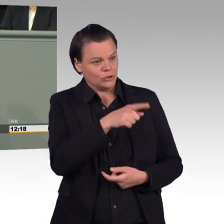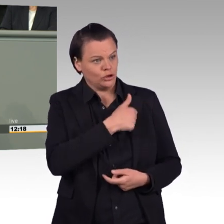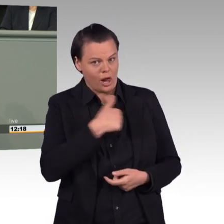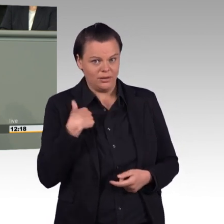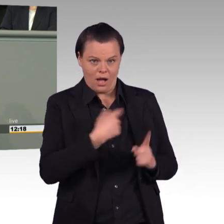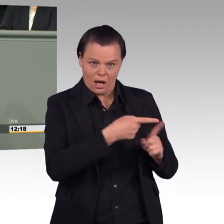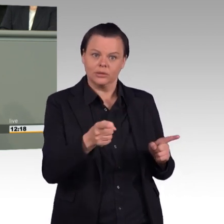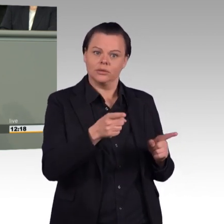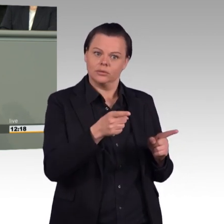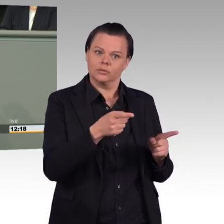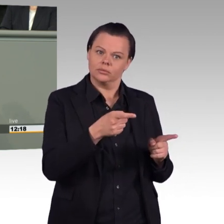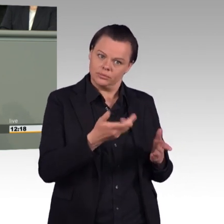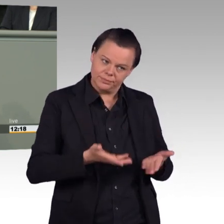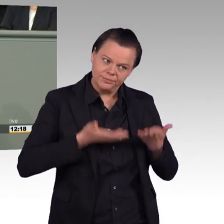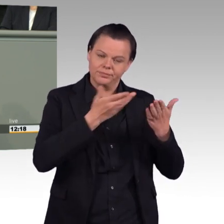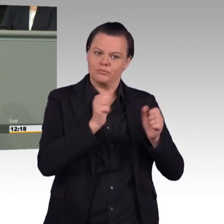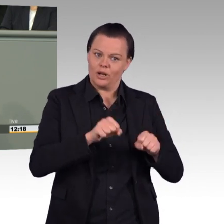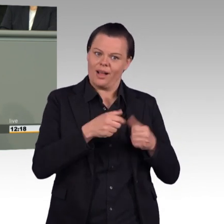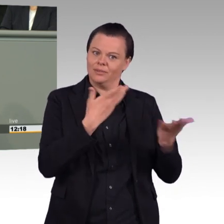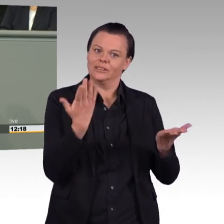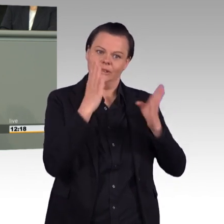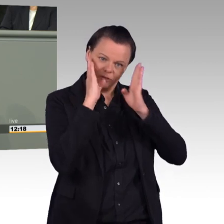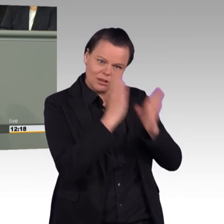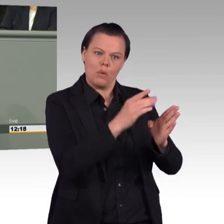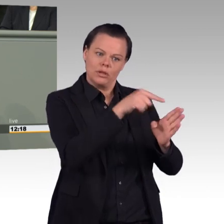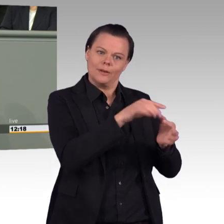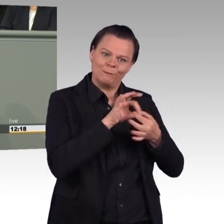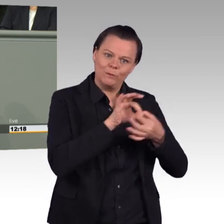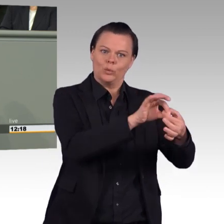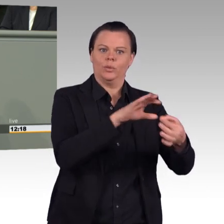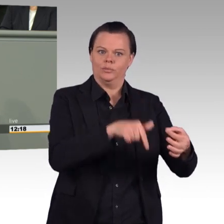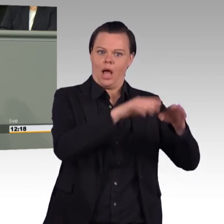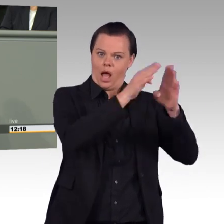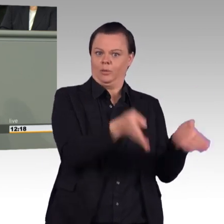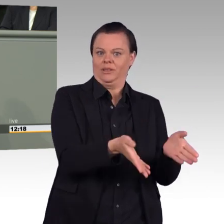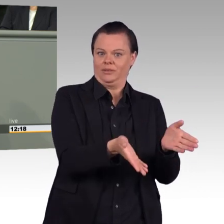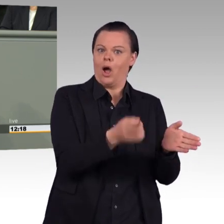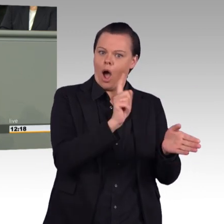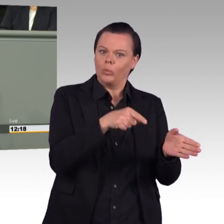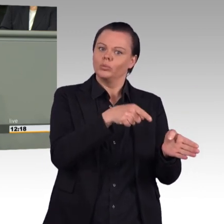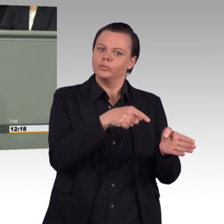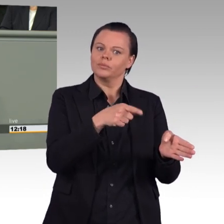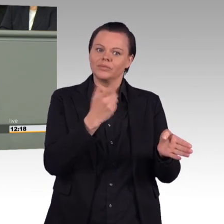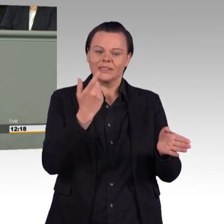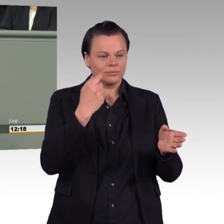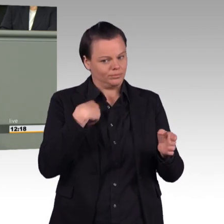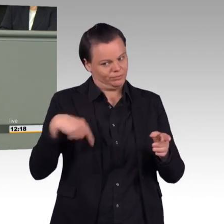von Haushaltsmitteln und geben Sie den Soldatinnen und Soldaten mehr Verantwortung in ihrem Job und weniger Bürokratie. Vielen Dank.